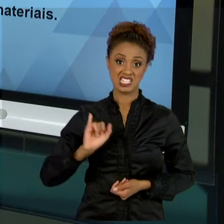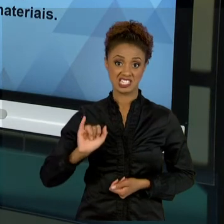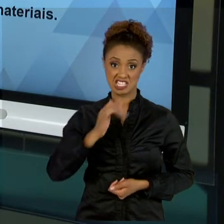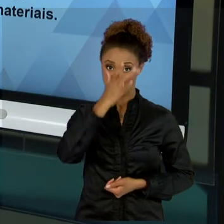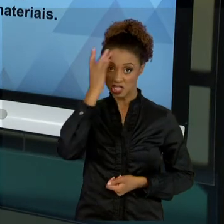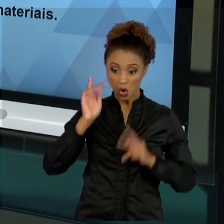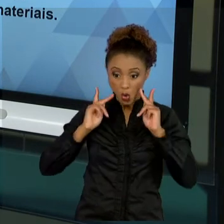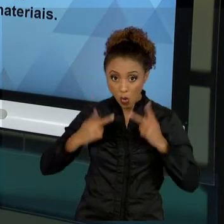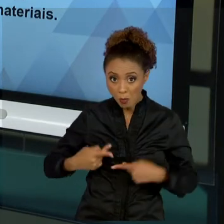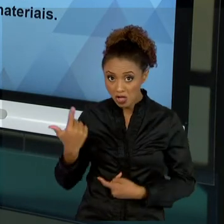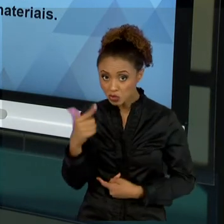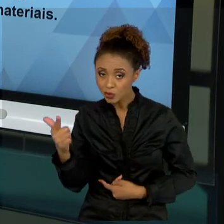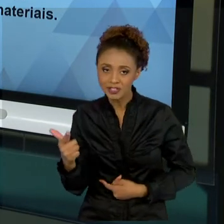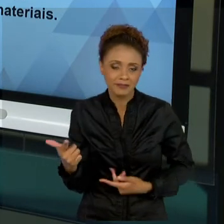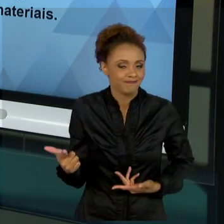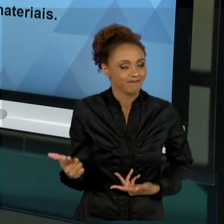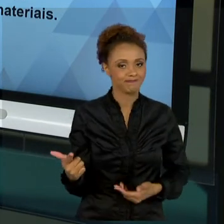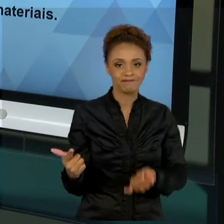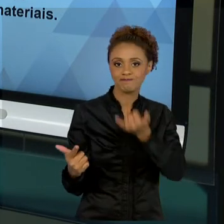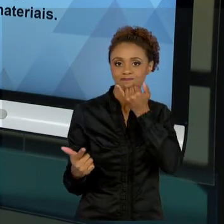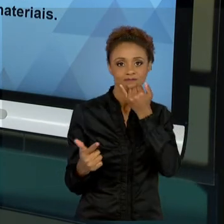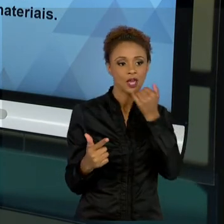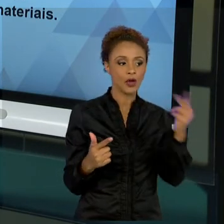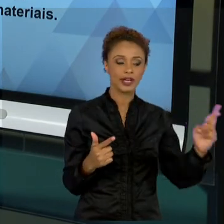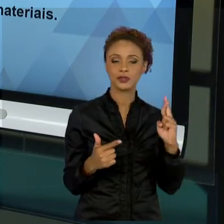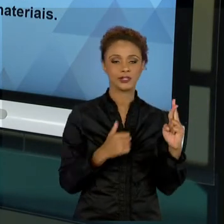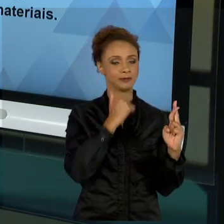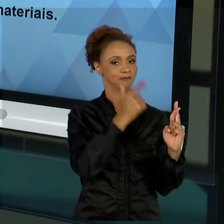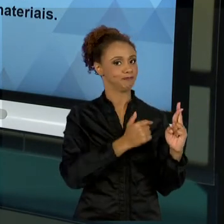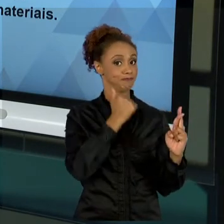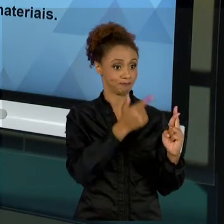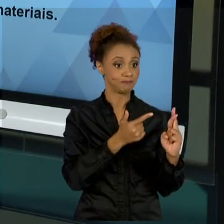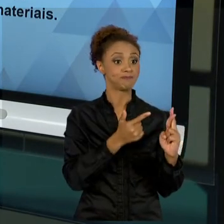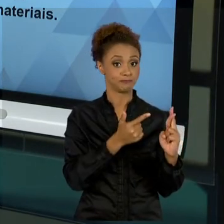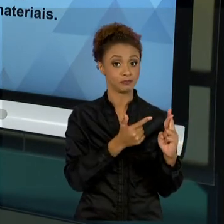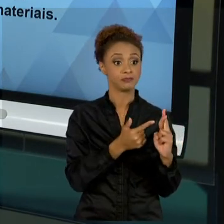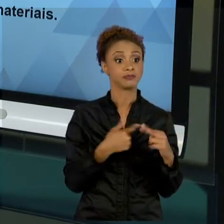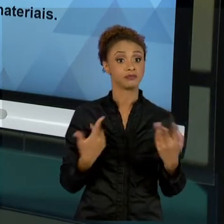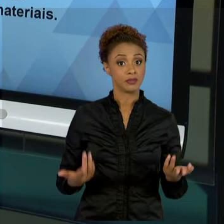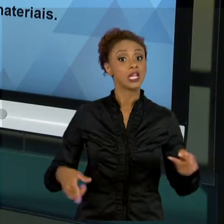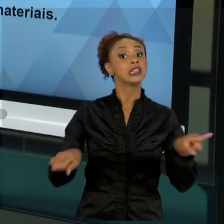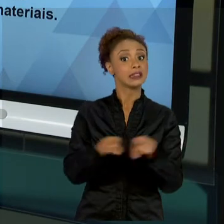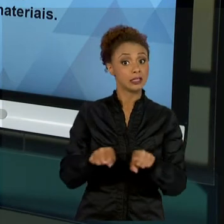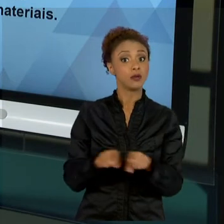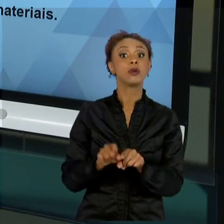ALCANÇAR OS NOSSOS RESULTADOS. E TAMBÉM A PARTE MATERIAL, UTILIZAR MAIS MATERIAL DO QUE O